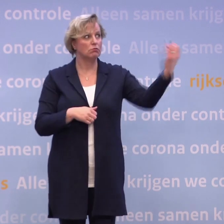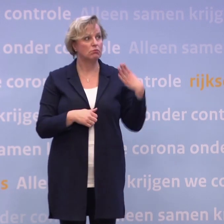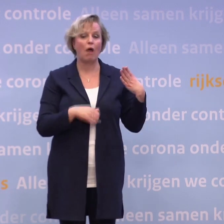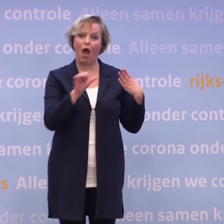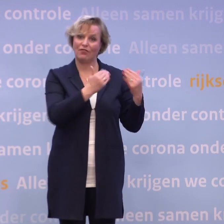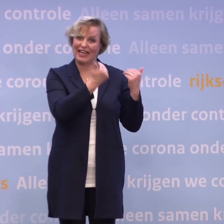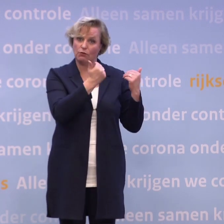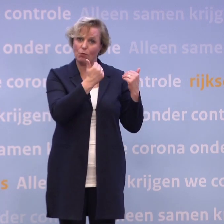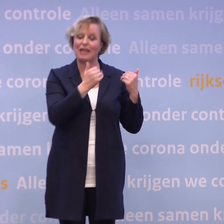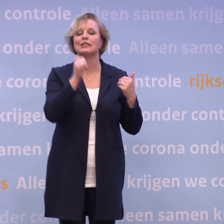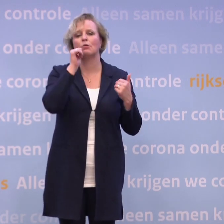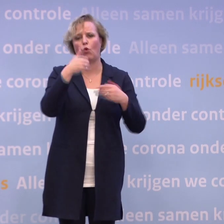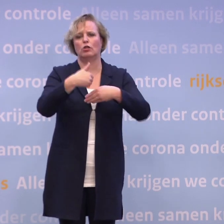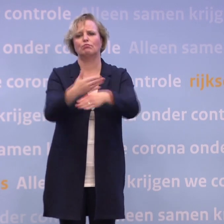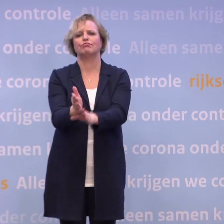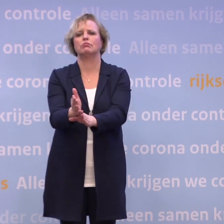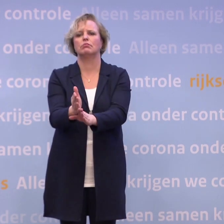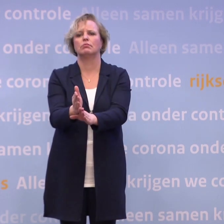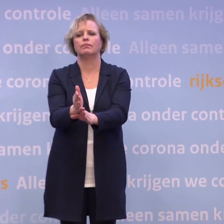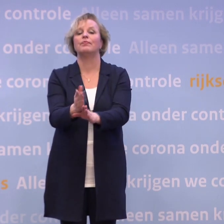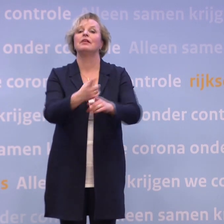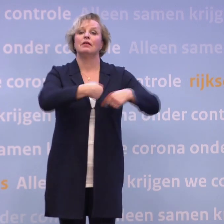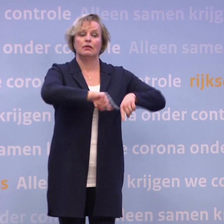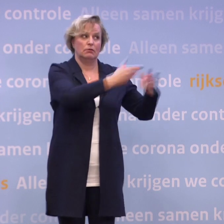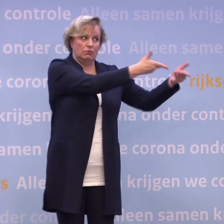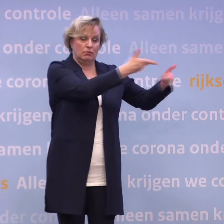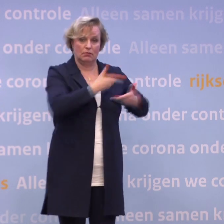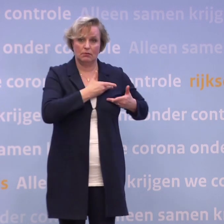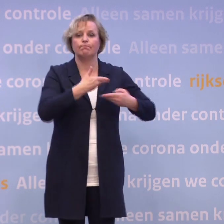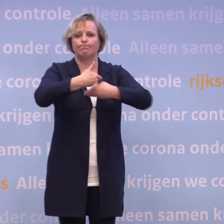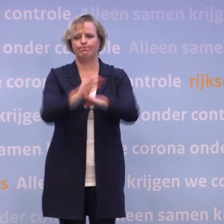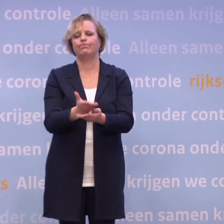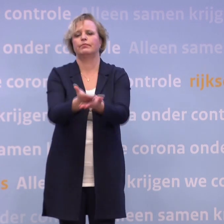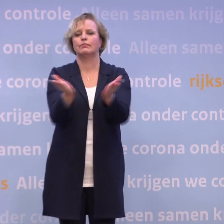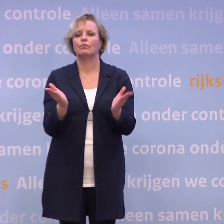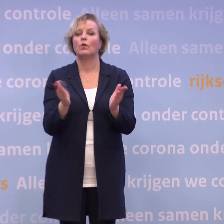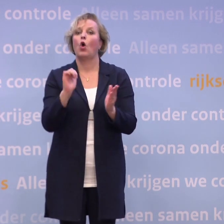...vertel ik u morgen een ander leveringsbericht. Alles wat wij weten, zult u ook weten, opdat we met elkaar deze crisis doorkomen.